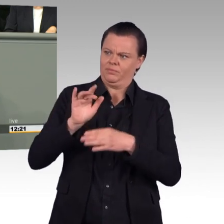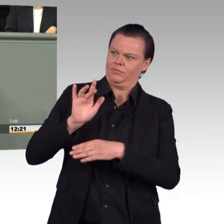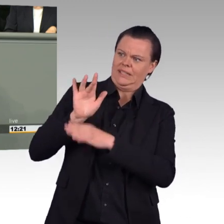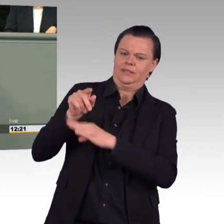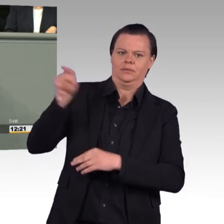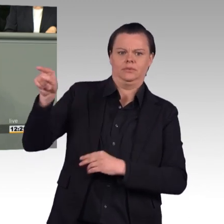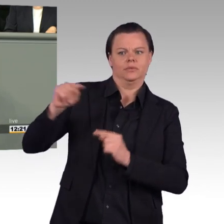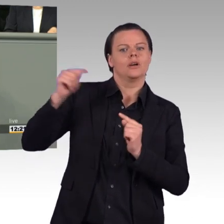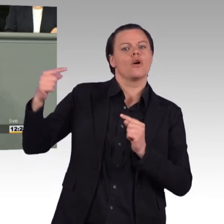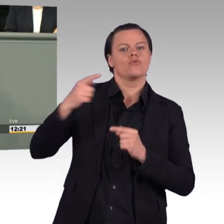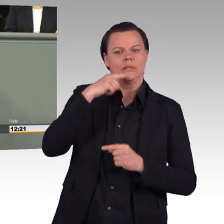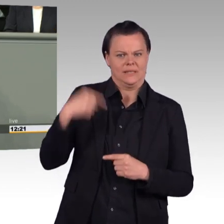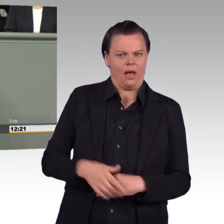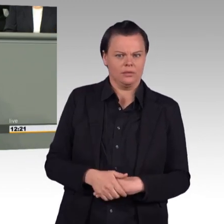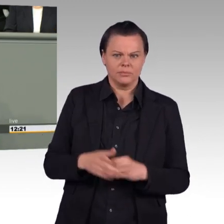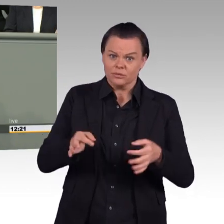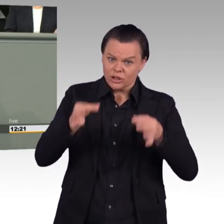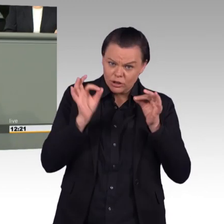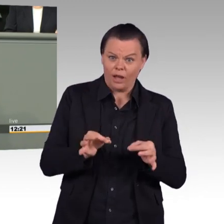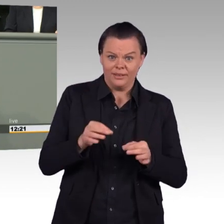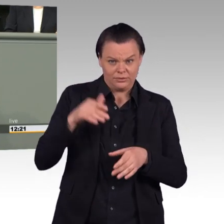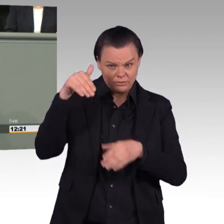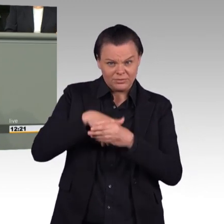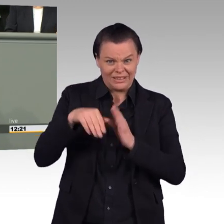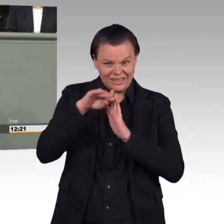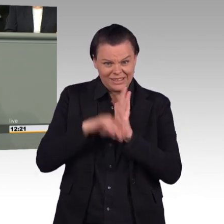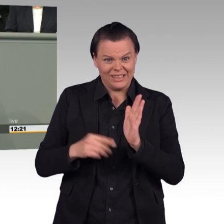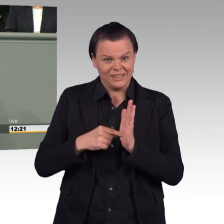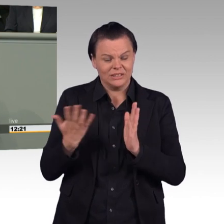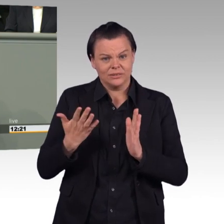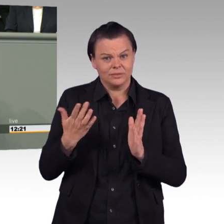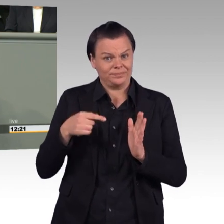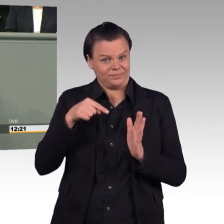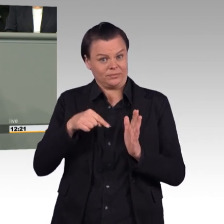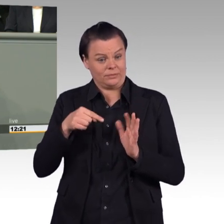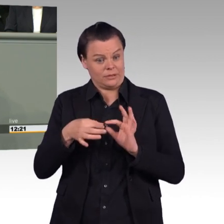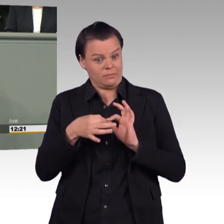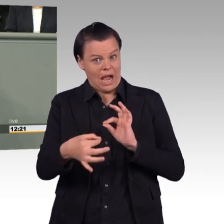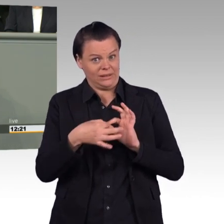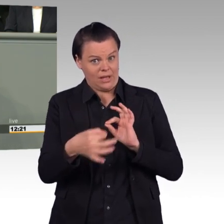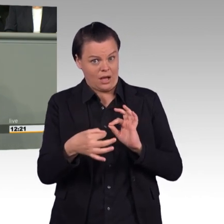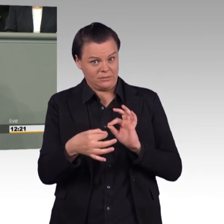„bei Maßnahmen, die sich unterhalb der Schwelle eines Einsatzes nach Paragraf zwei, Absatz 1 des Parlamentsbeteiligungsgesetzes bewegen,